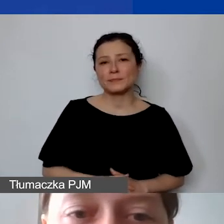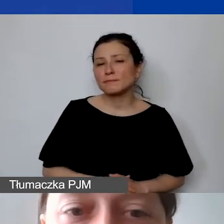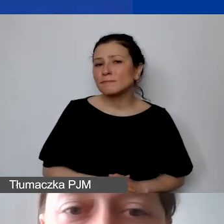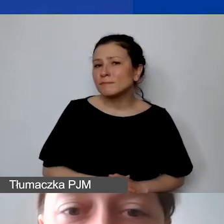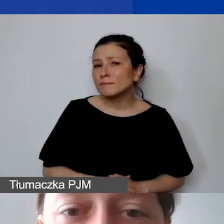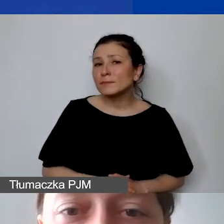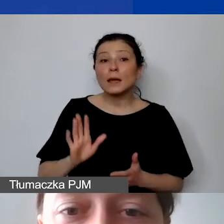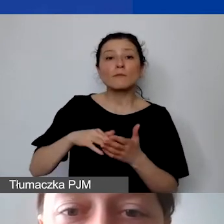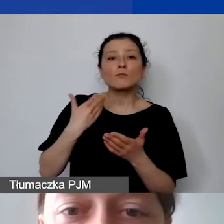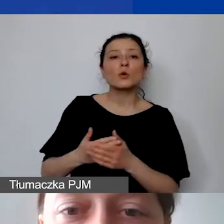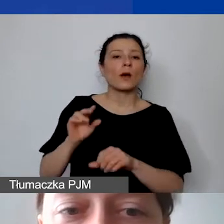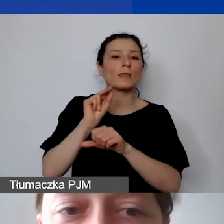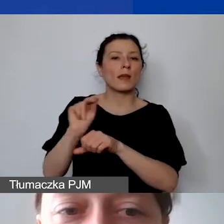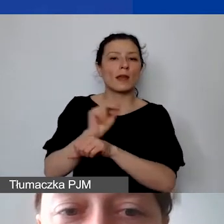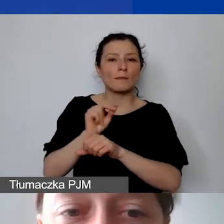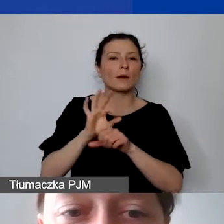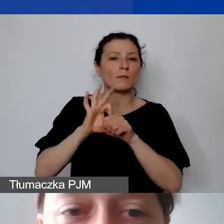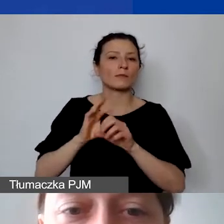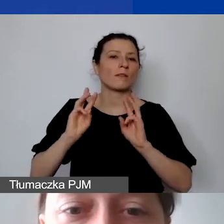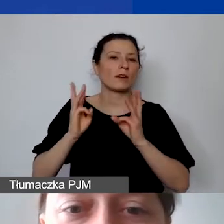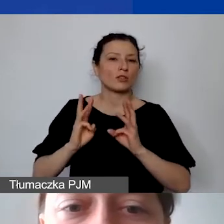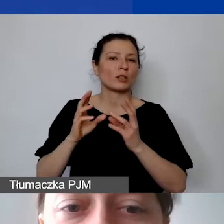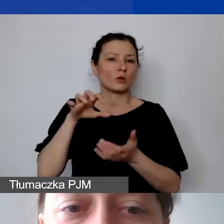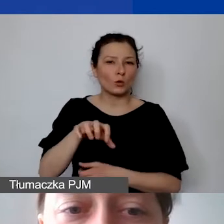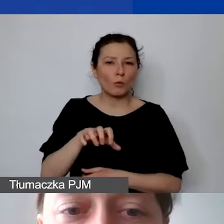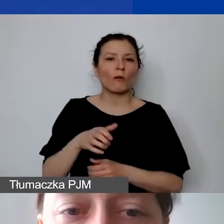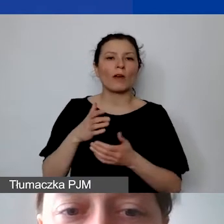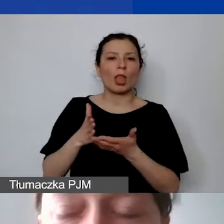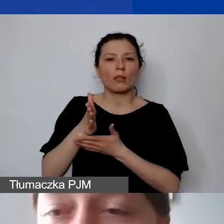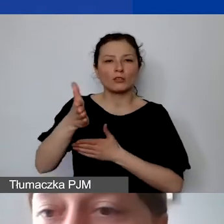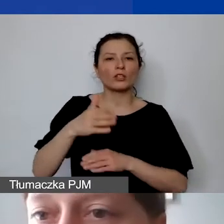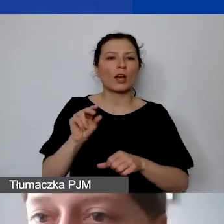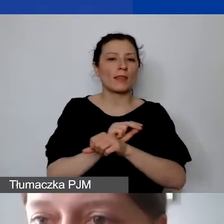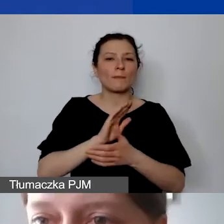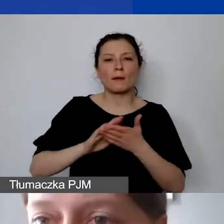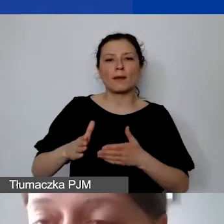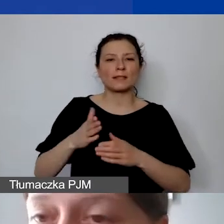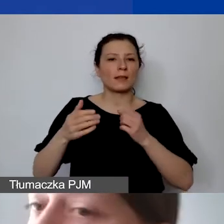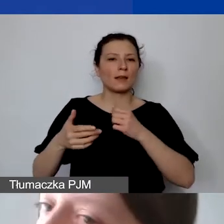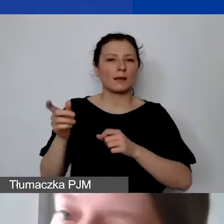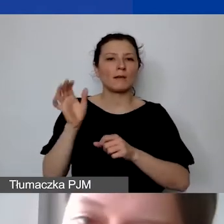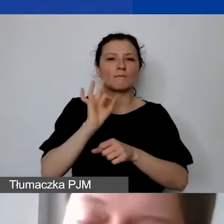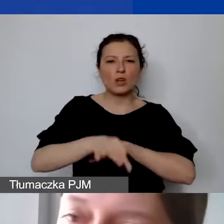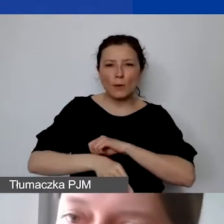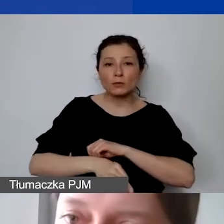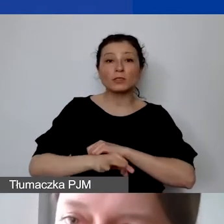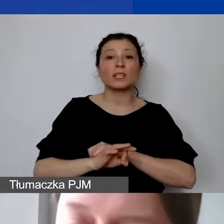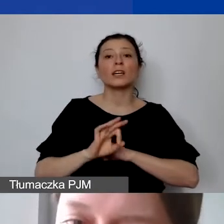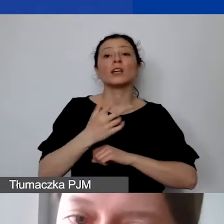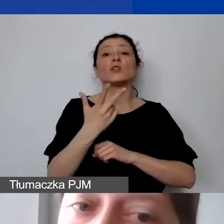terapeuta prowadzący warsztaty grupowe w ścieżce "Terapia bez przemocy". Mamy 10 zajęć po trzy godziny. Nie jest to koszt personelu.